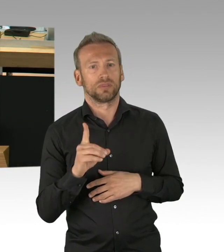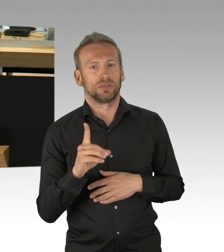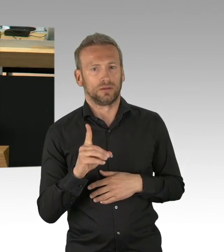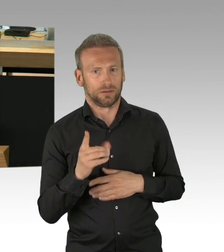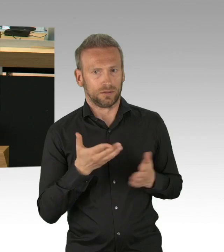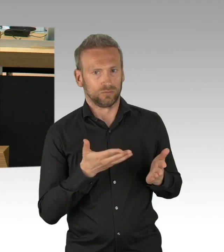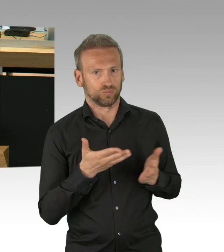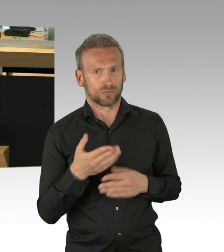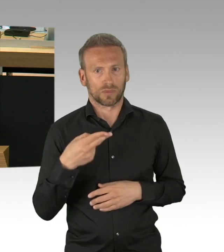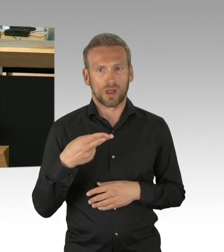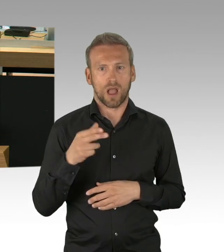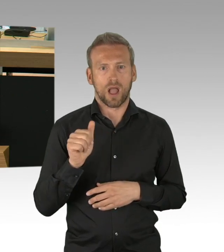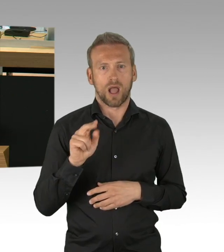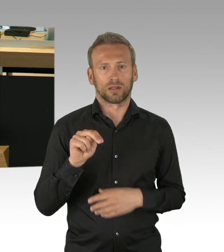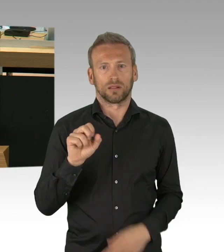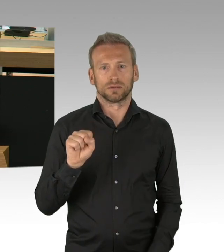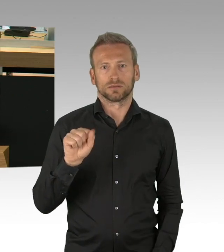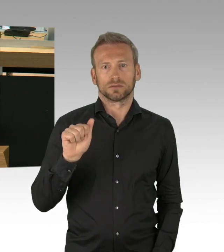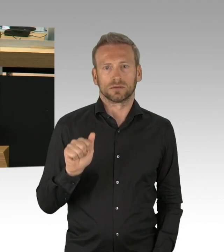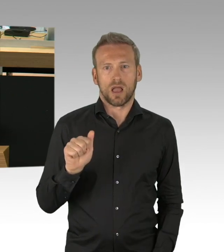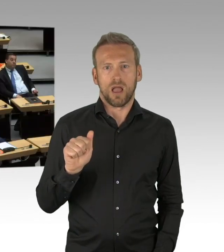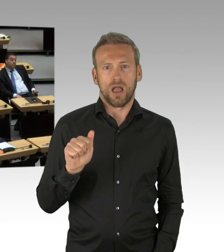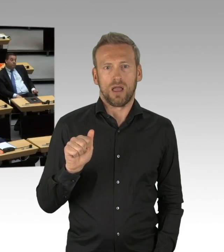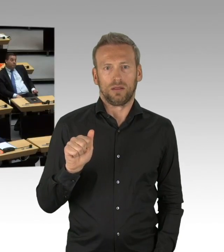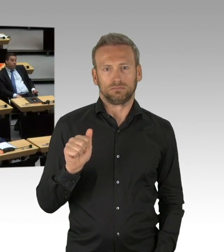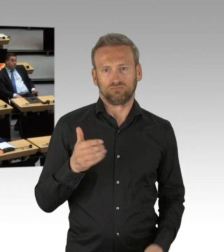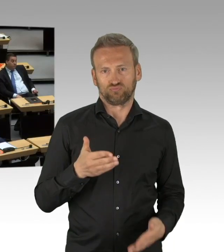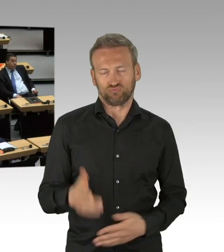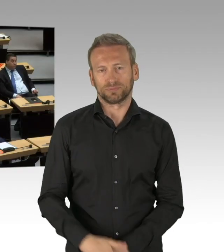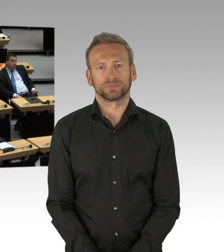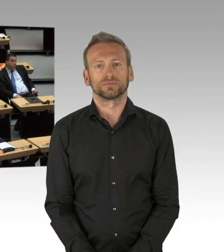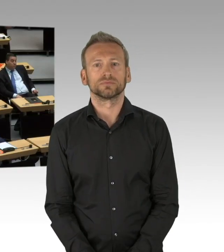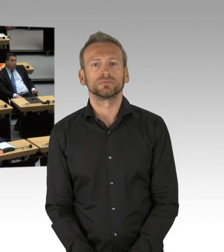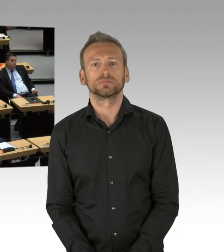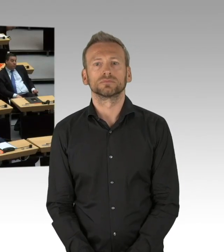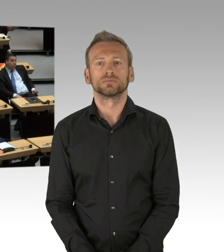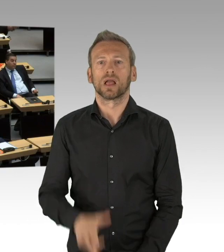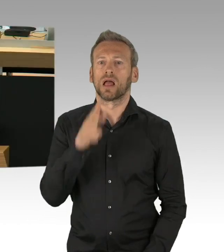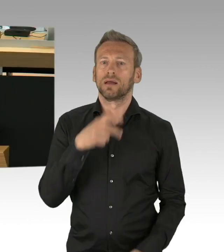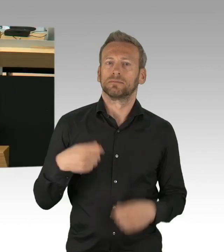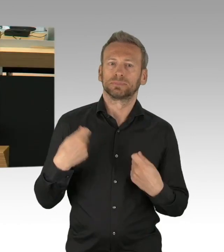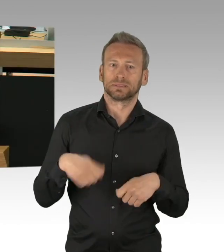sondern bundesweit die wesentlichen Maßnahmen der Exekutive im März mitgetragen. Als Partei des politischen Realismus